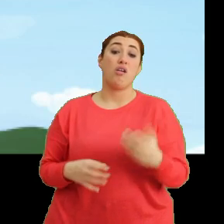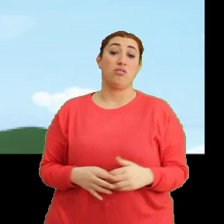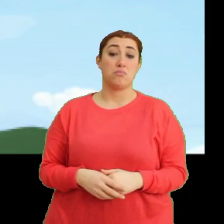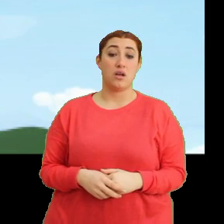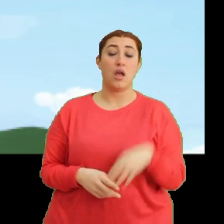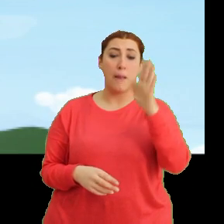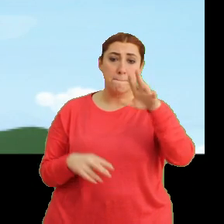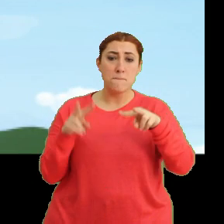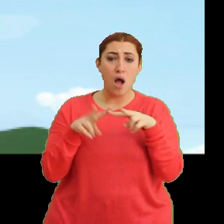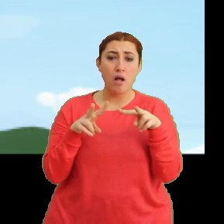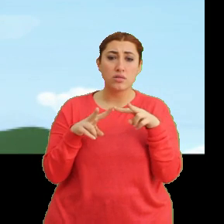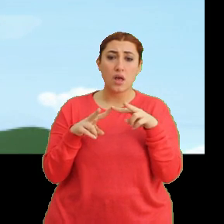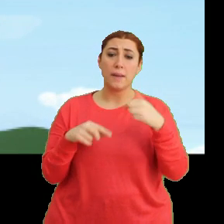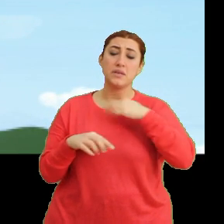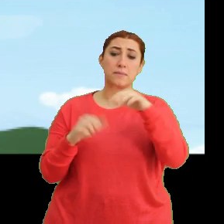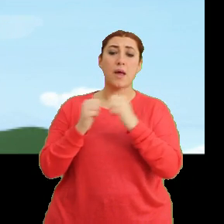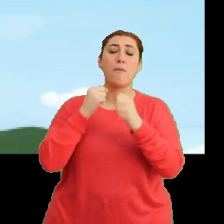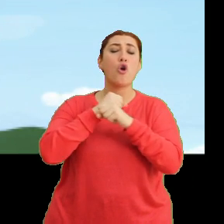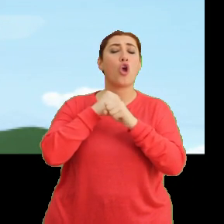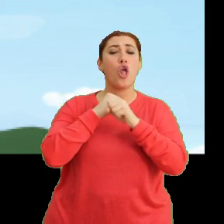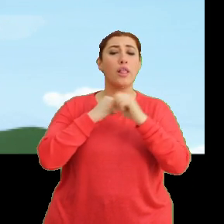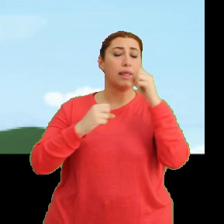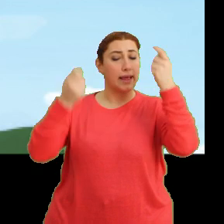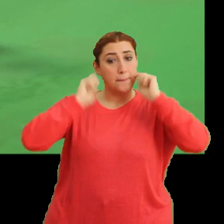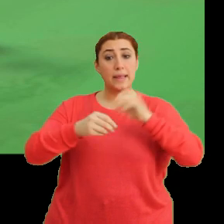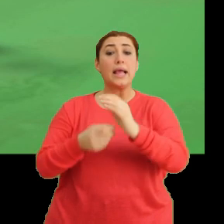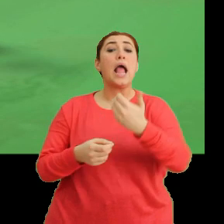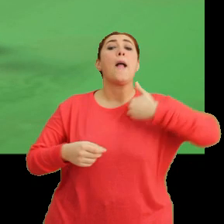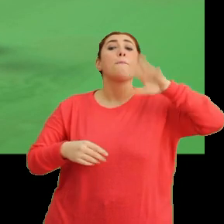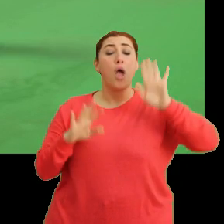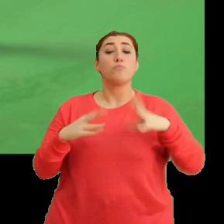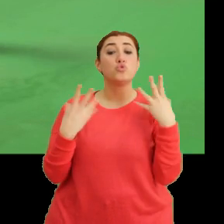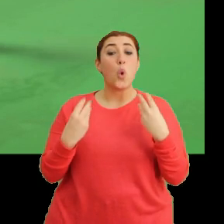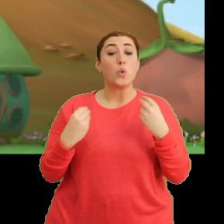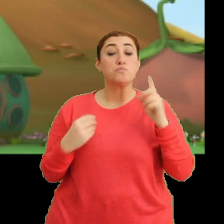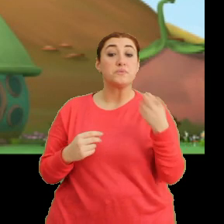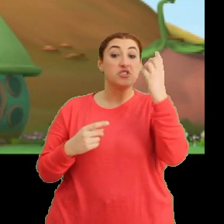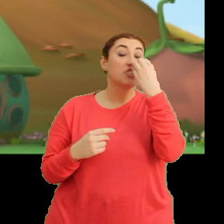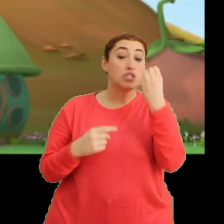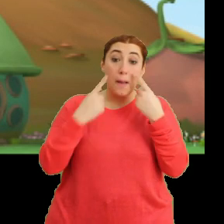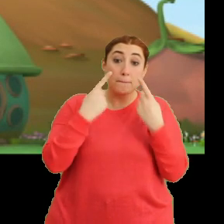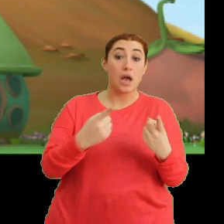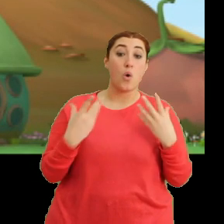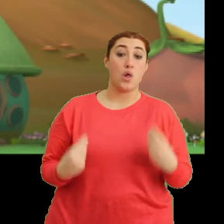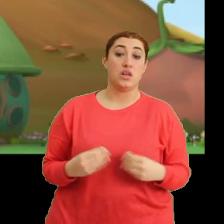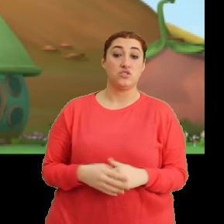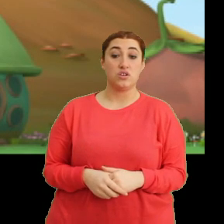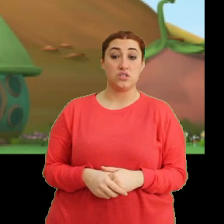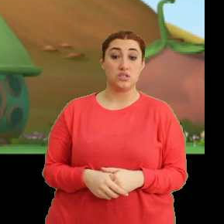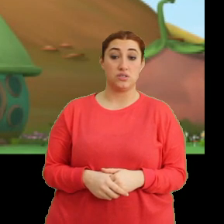Hey Mantar! Bizimle göle yıkanmaya gelmiyor musun? Hem çok ilginç bir çiçeğe bakacağız. Hı, hı.